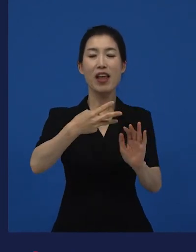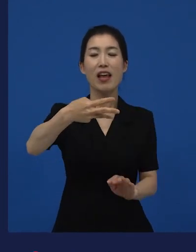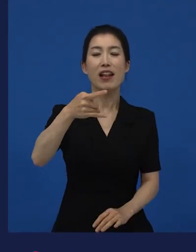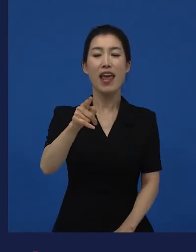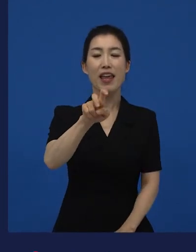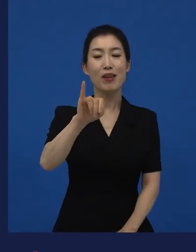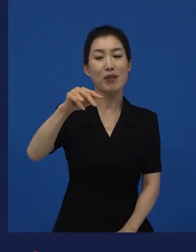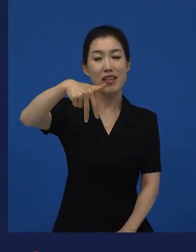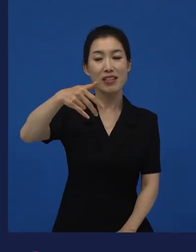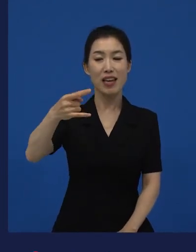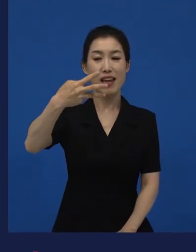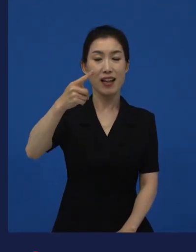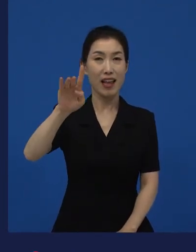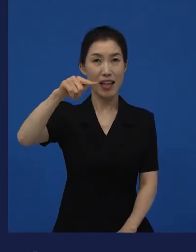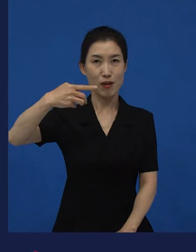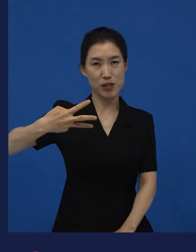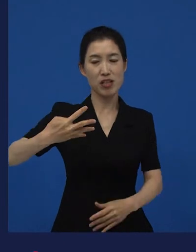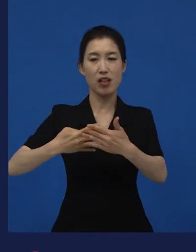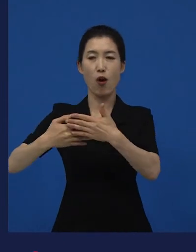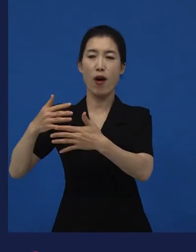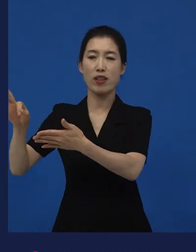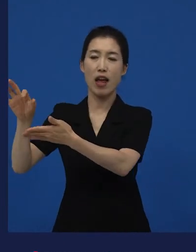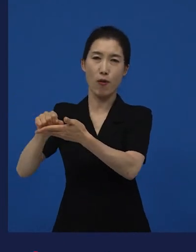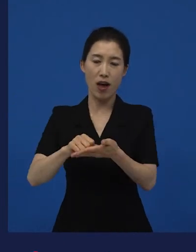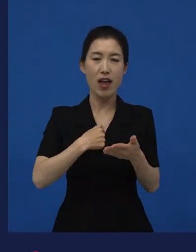이라는 영화는 사람들이 이제